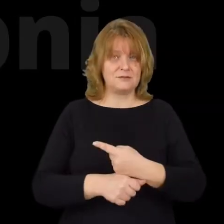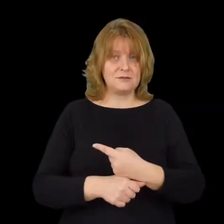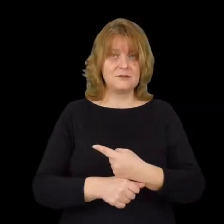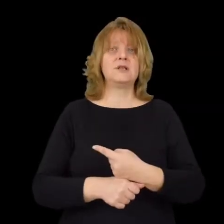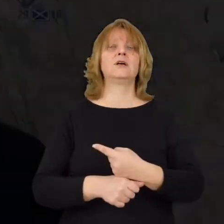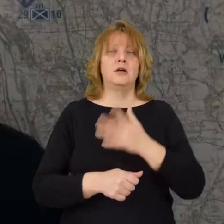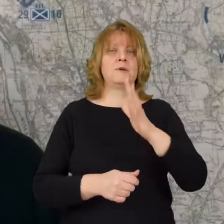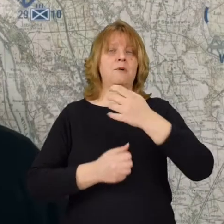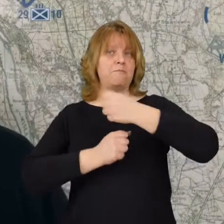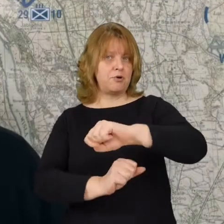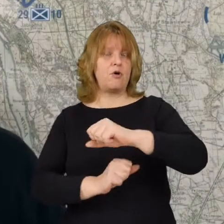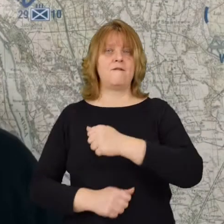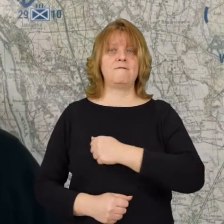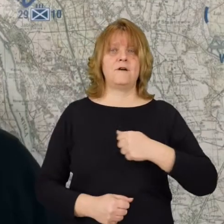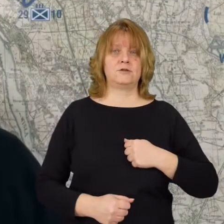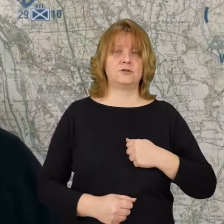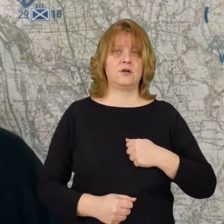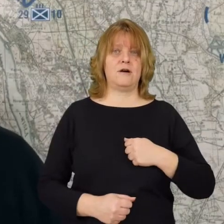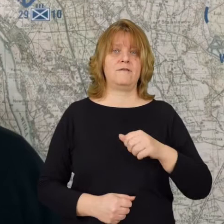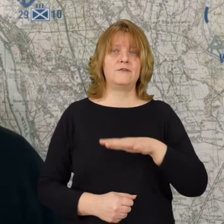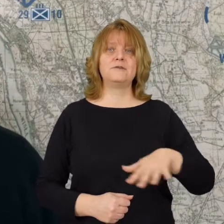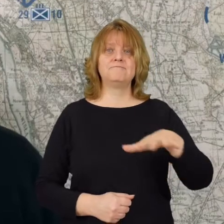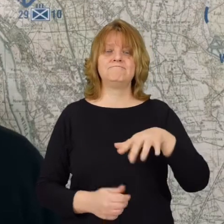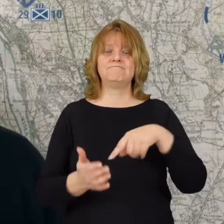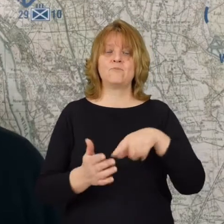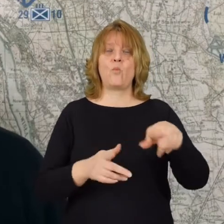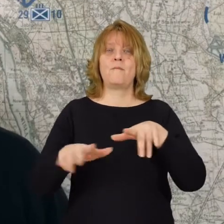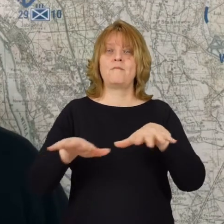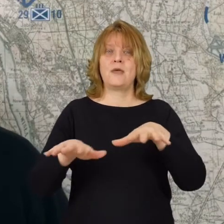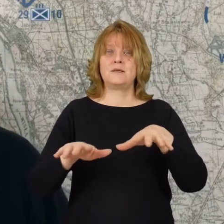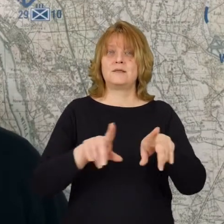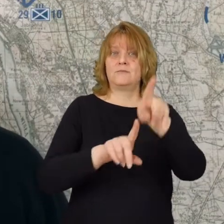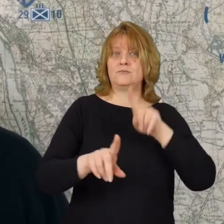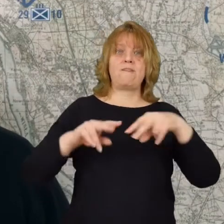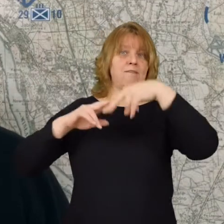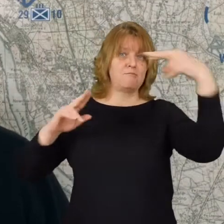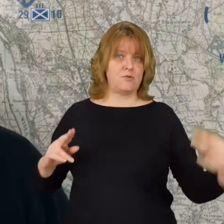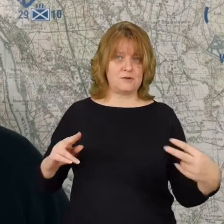że będziemy bronić Warszawy właśnie na pozycjach przedmościa warszawskiego